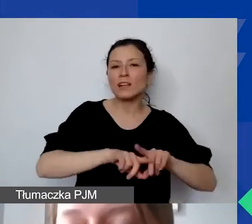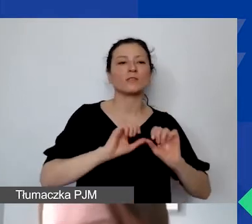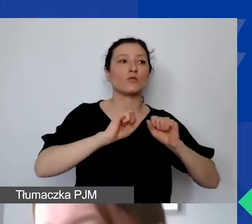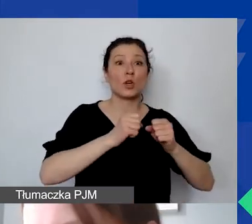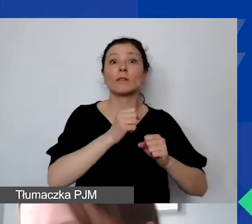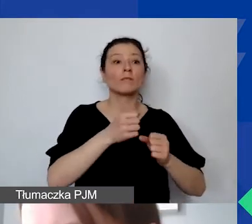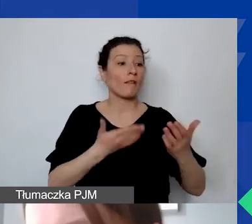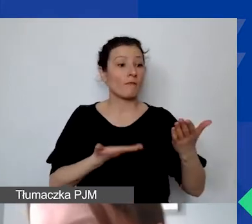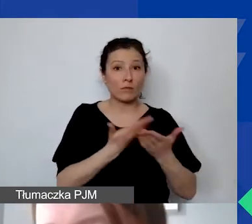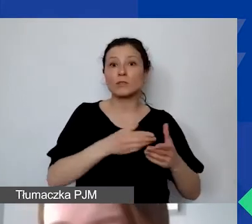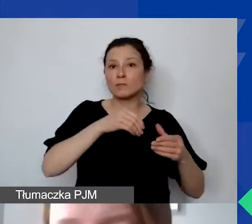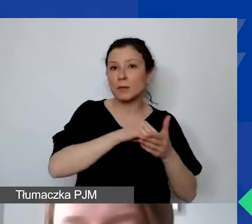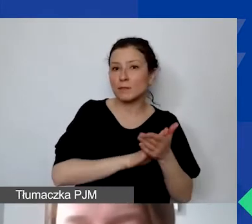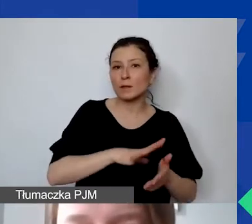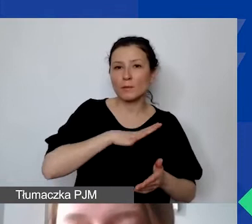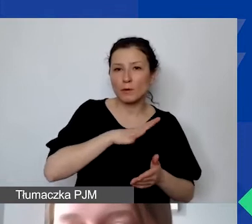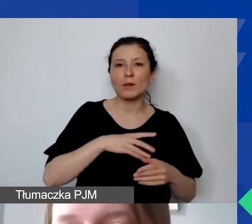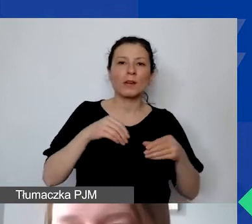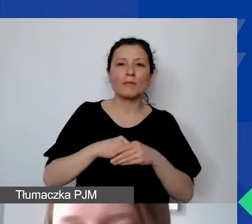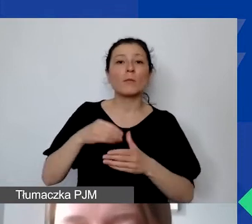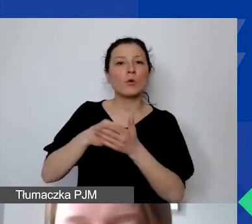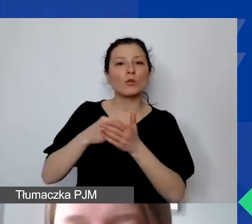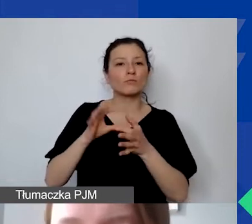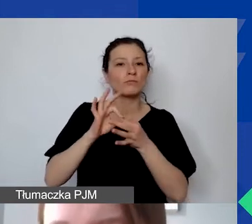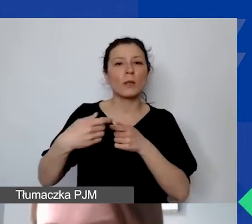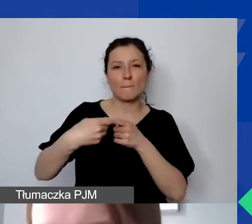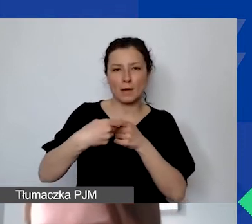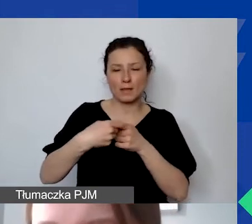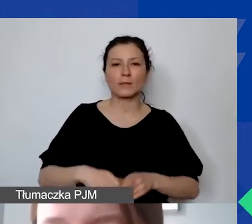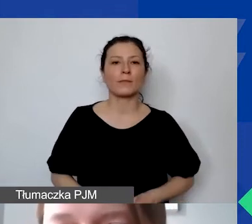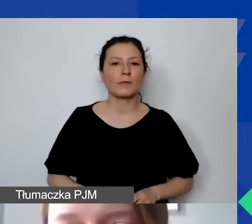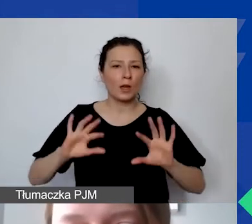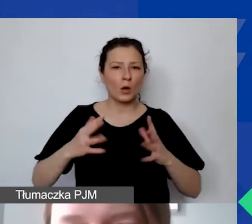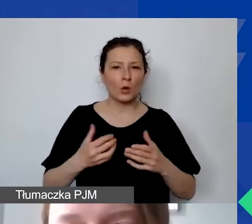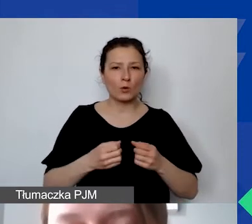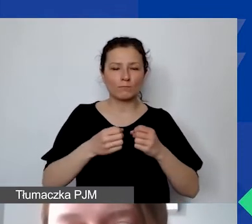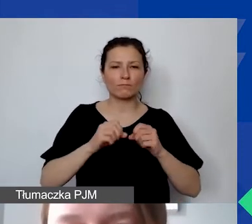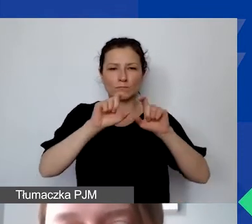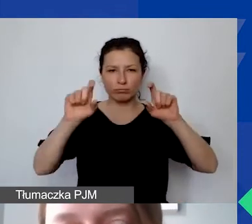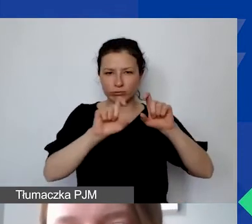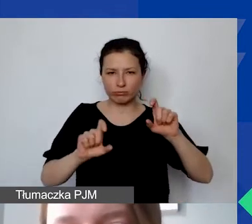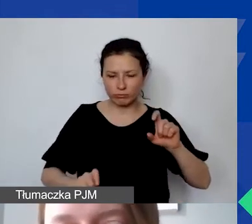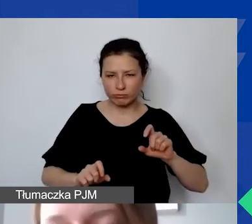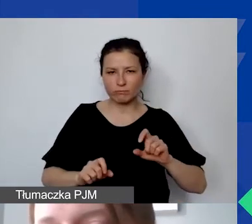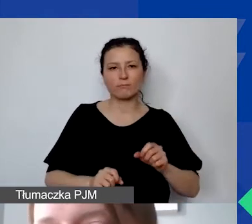w tym koszty ewentualnego partnerstwa. To jest taki rzut oka na graf. Teraz króciutko postaram się opowiedzieć